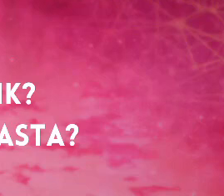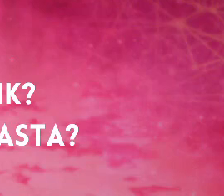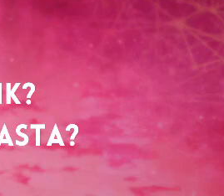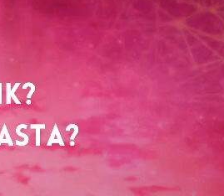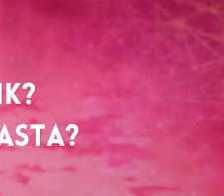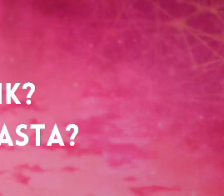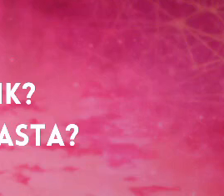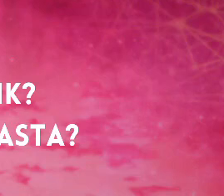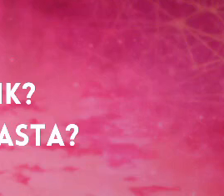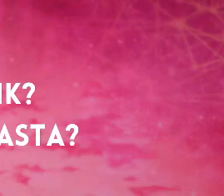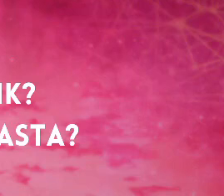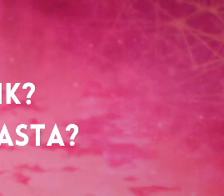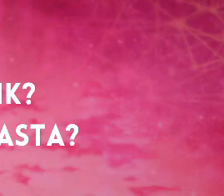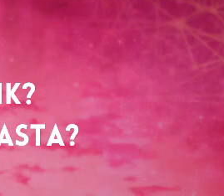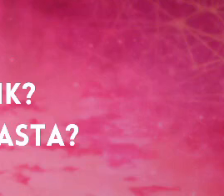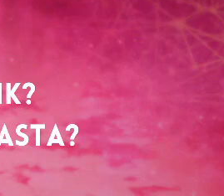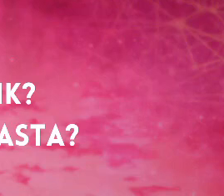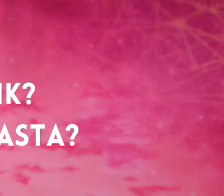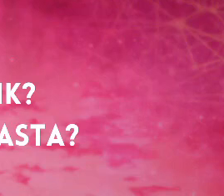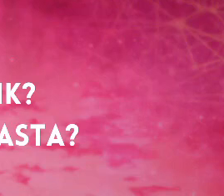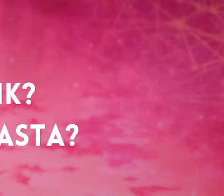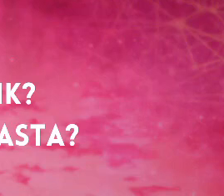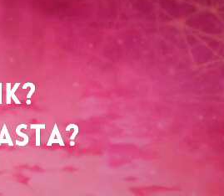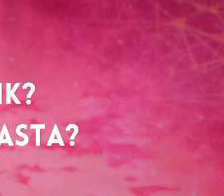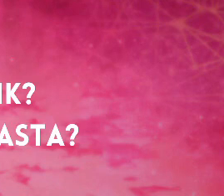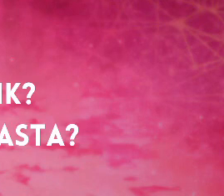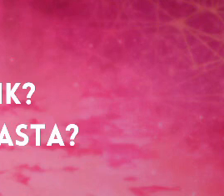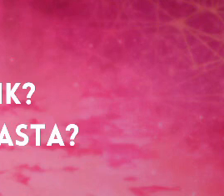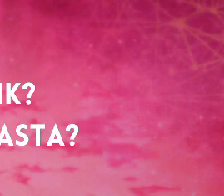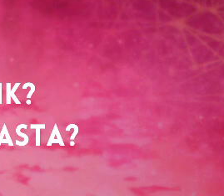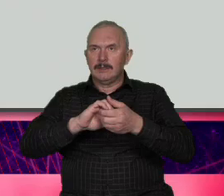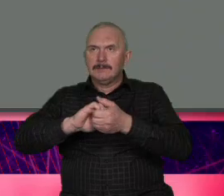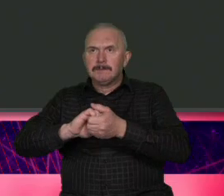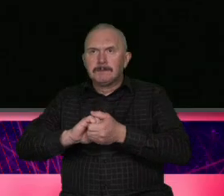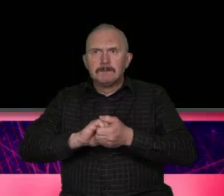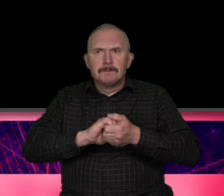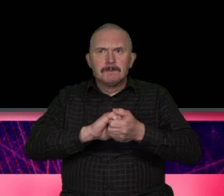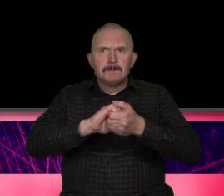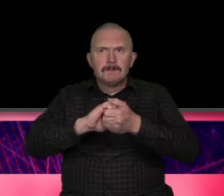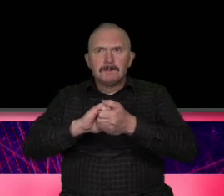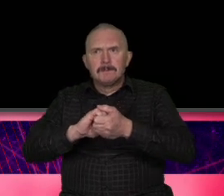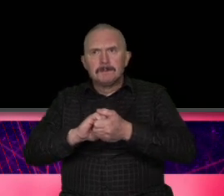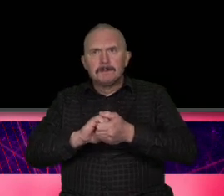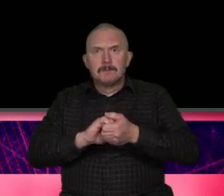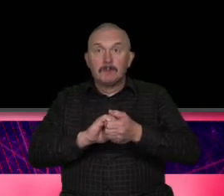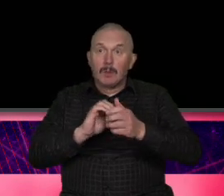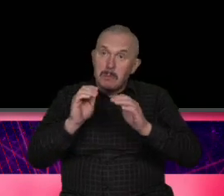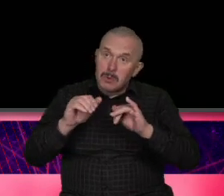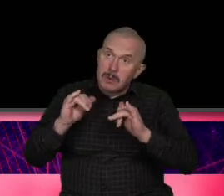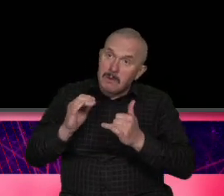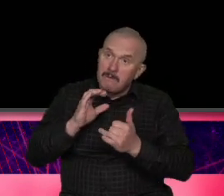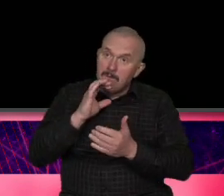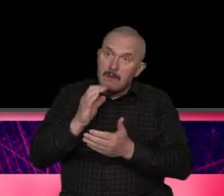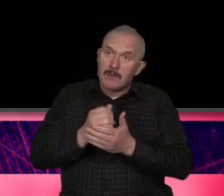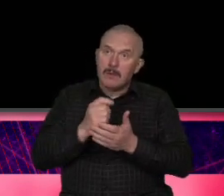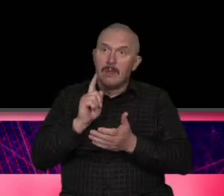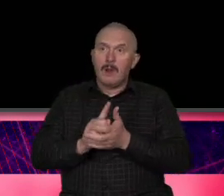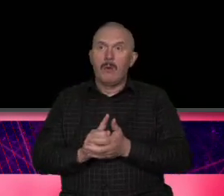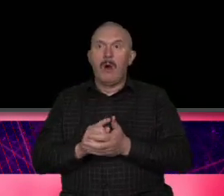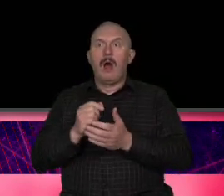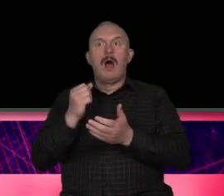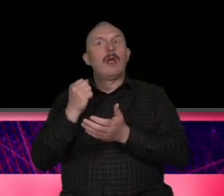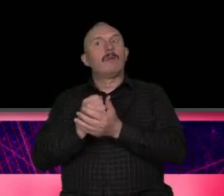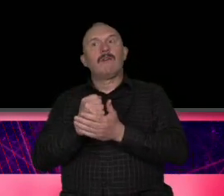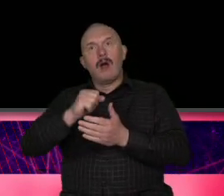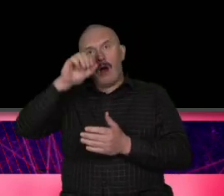[Muzyka] przejdźmy do Łodzi Łódź ciężki temat